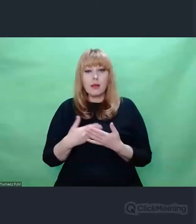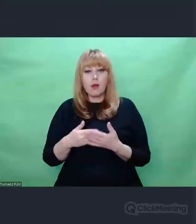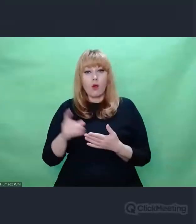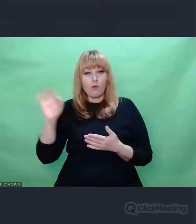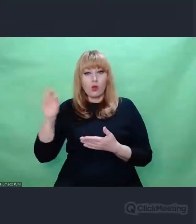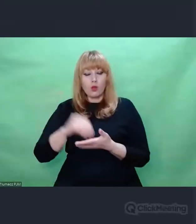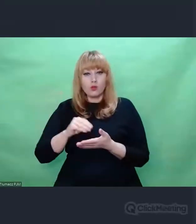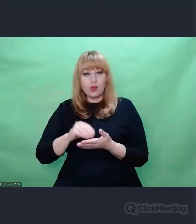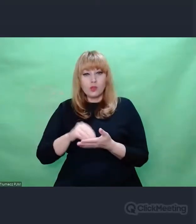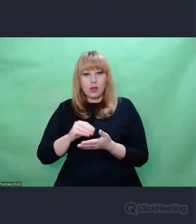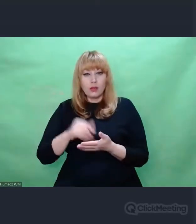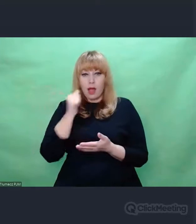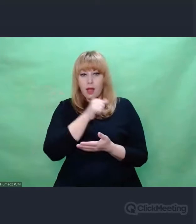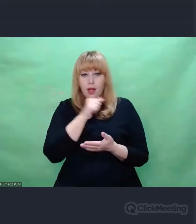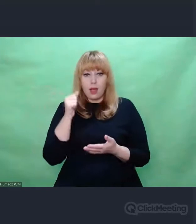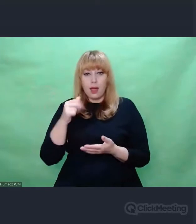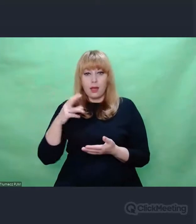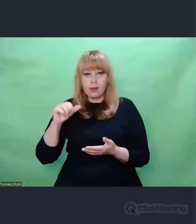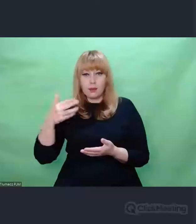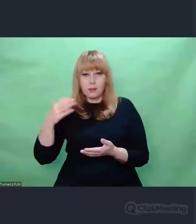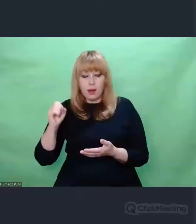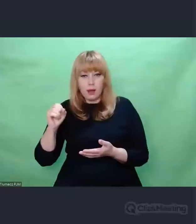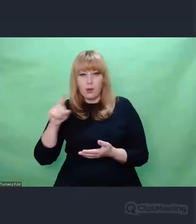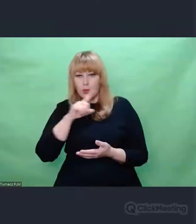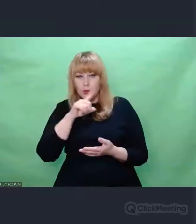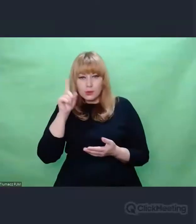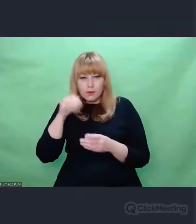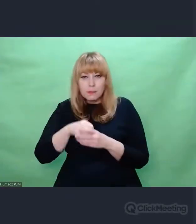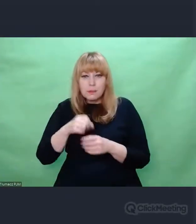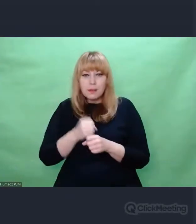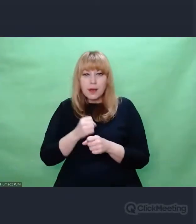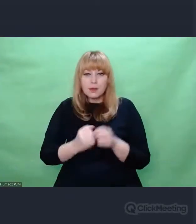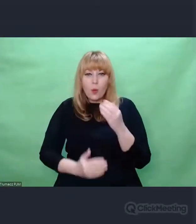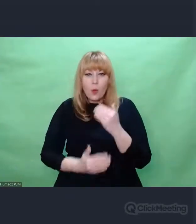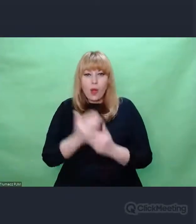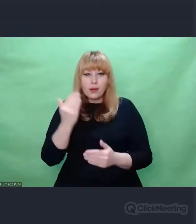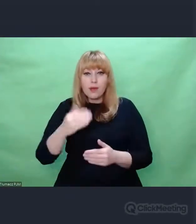naprawdę warto pochylać się nad sytuacjami,